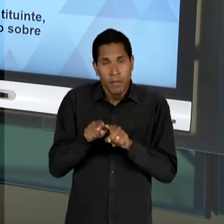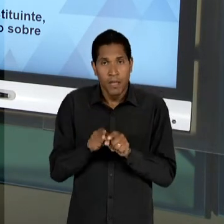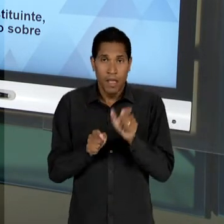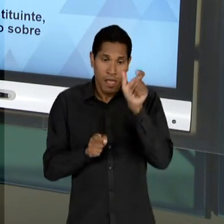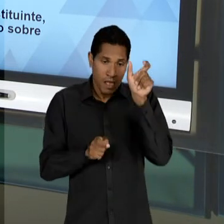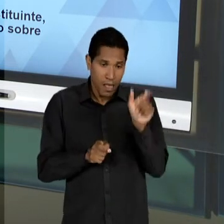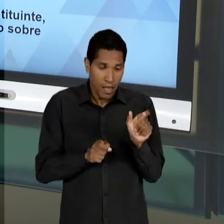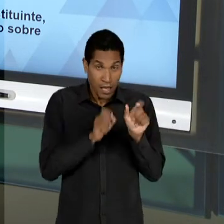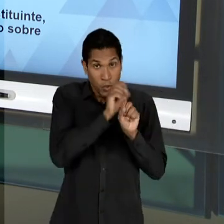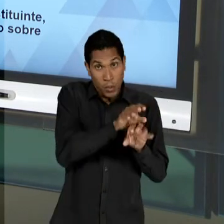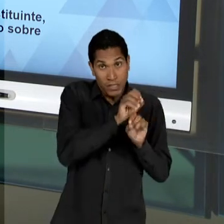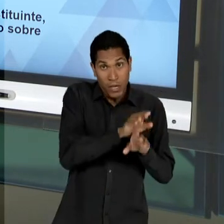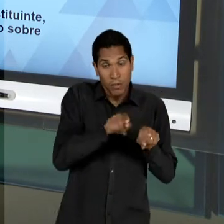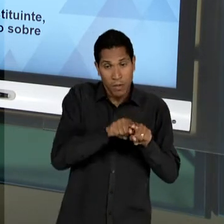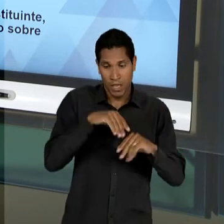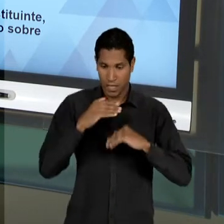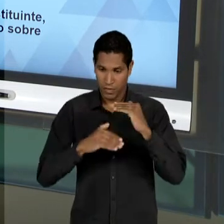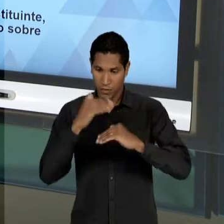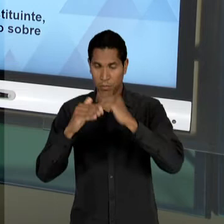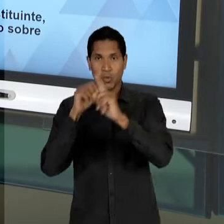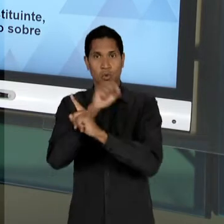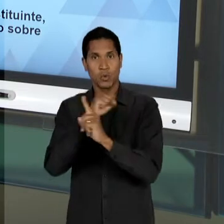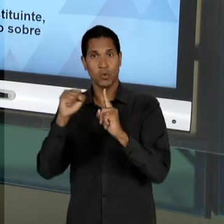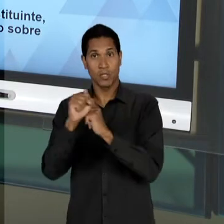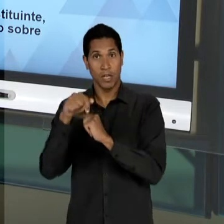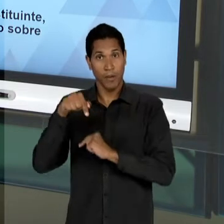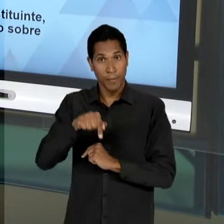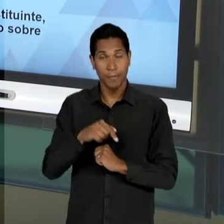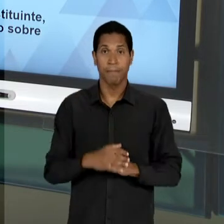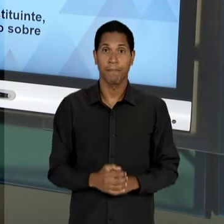ECONÔMICO E SOCIAL, MAS NA CONSTITUINTE, NESSES